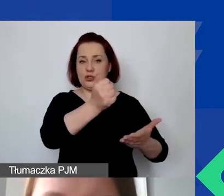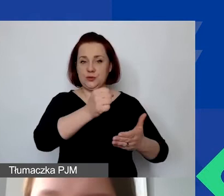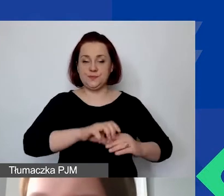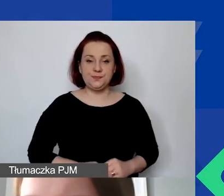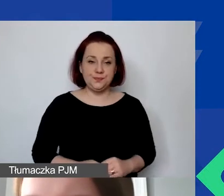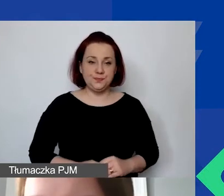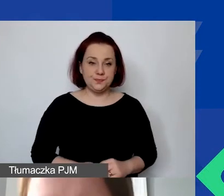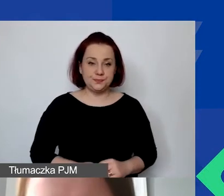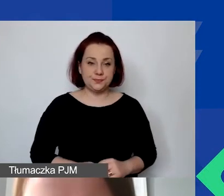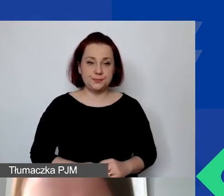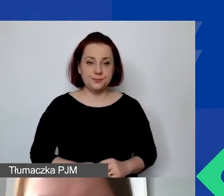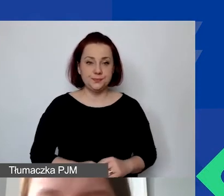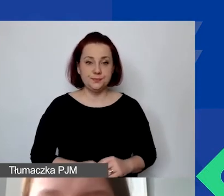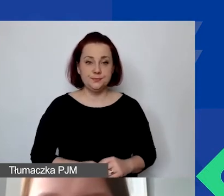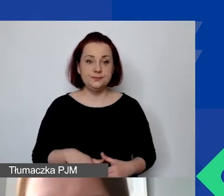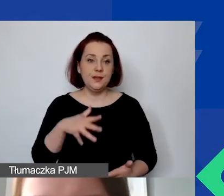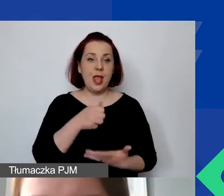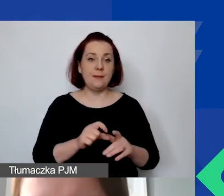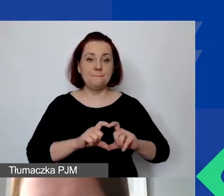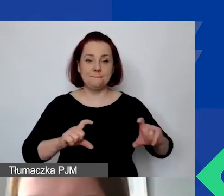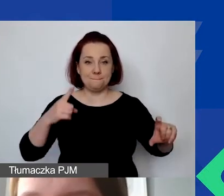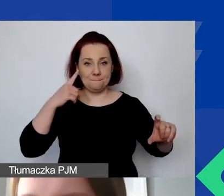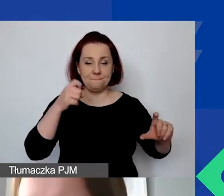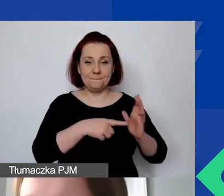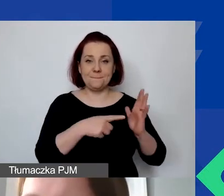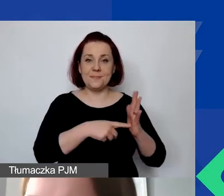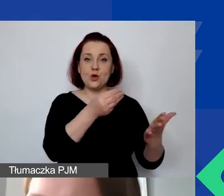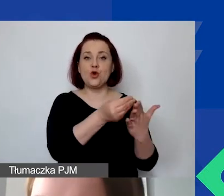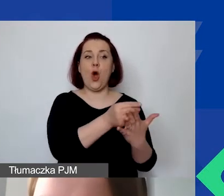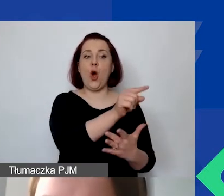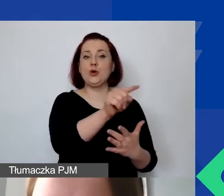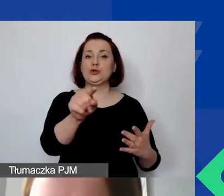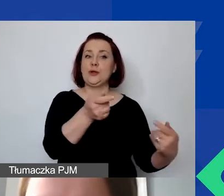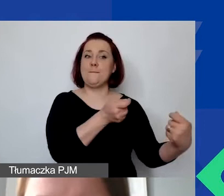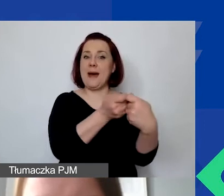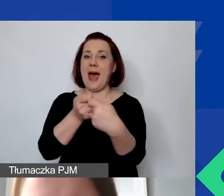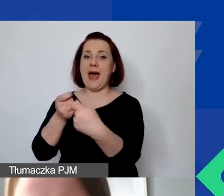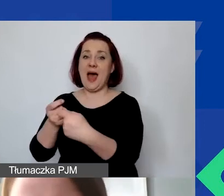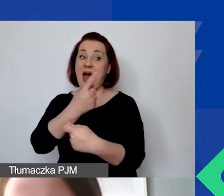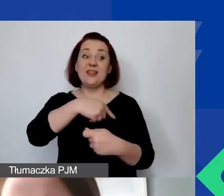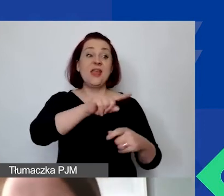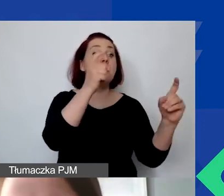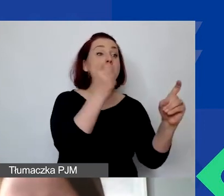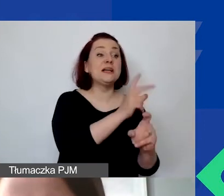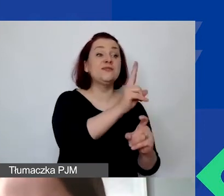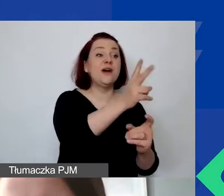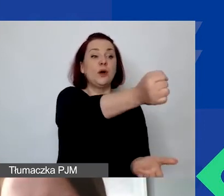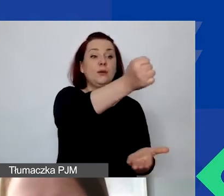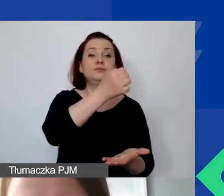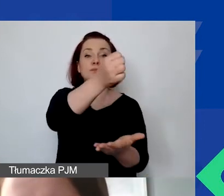Na dole proszę nie zapominać o kosztach partnerów, którzy nie są z Państw-Darczyńców. Mogą to być z naszych krajów ościennych,